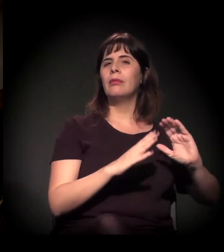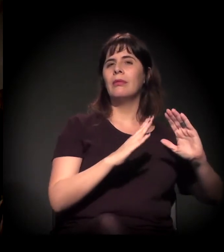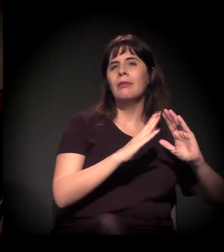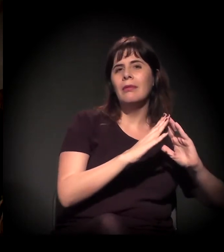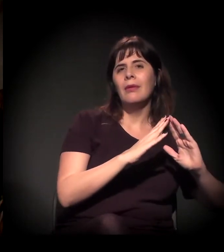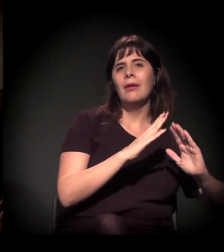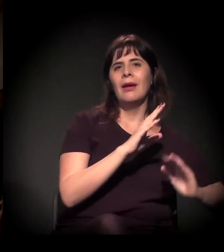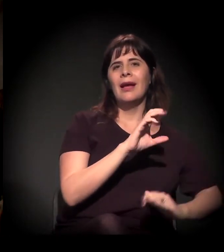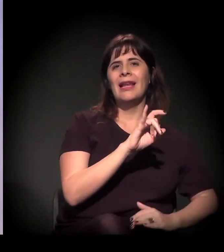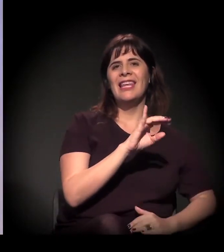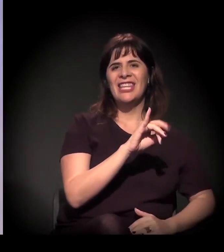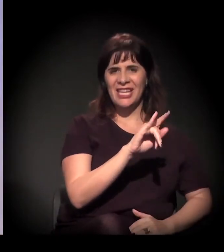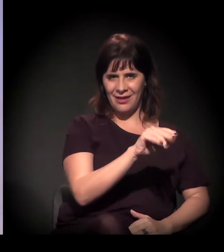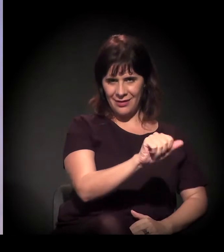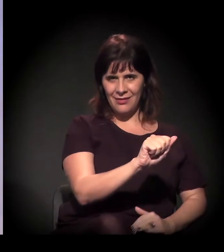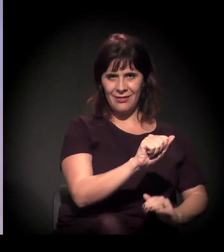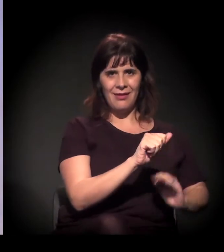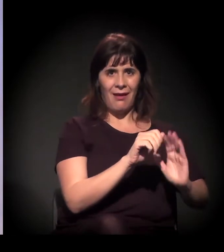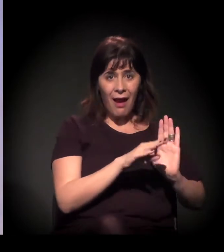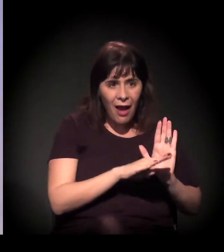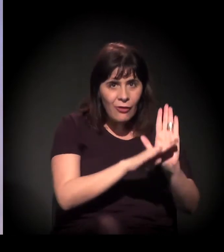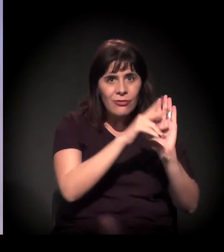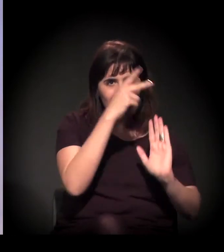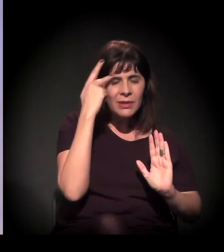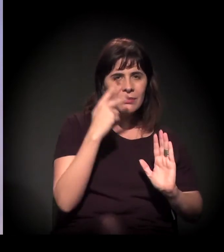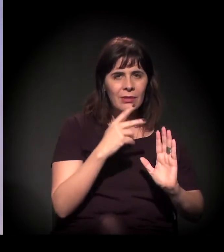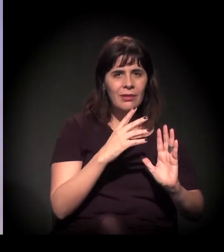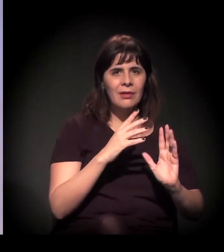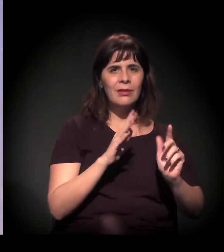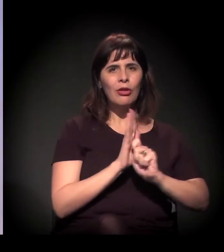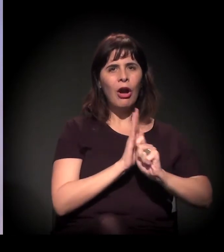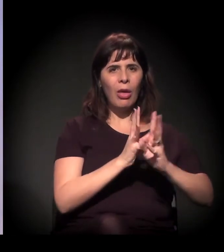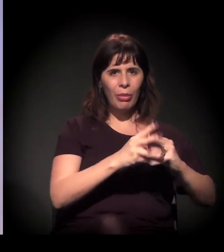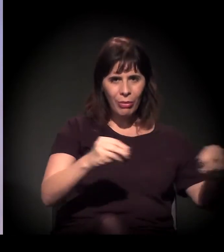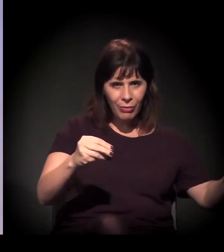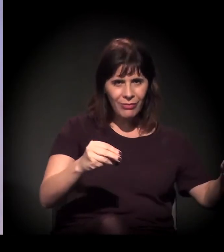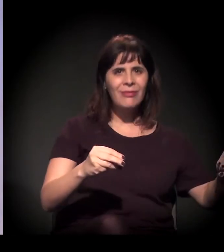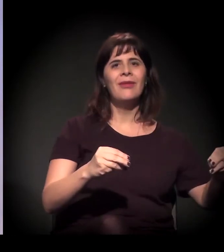que é o cara que gere o programa estadual –, ele tem clínica.